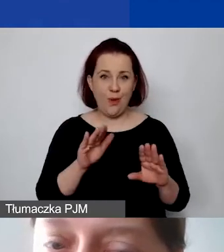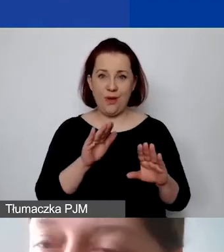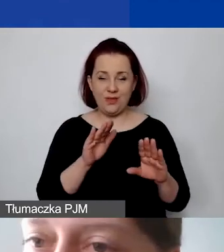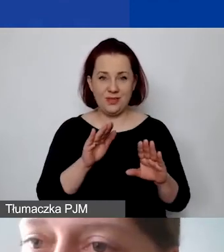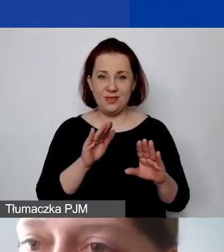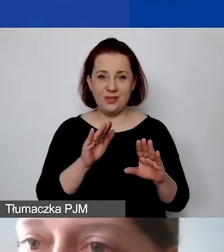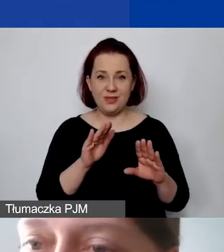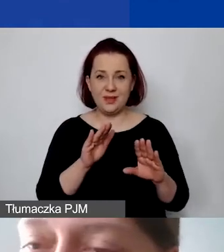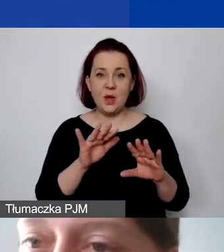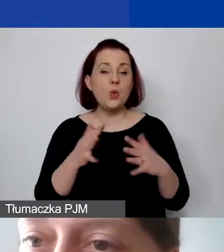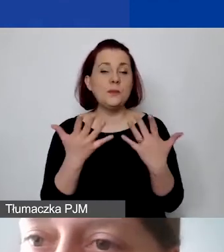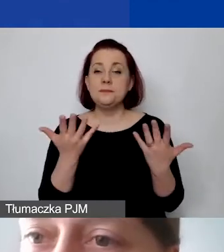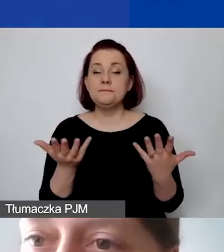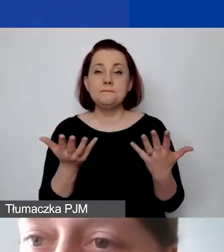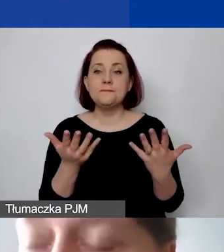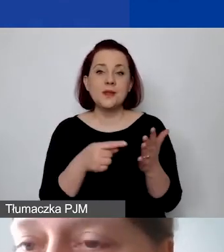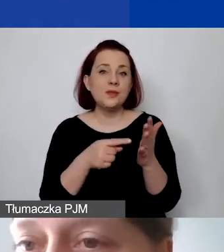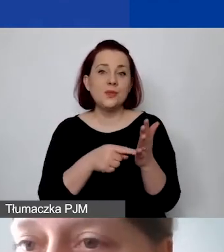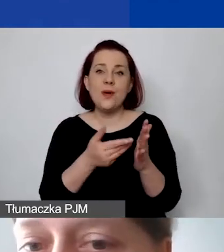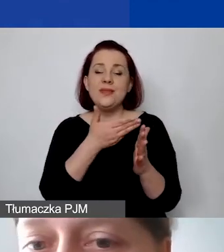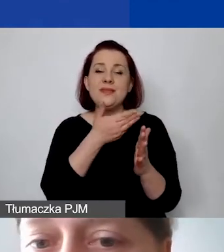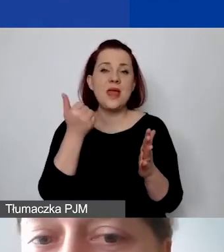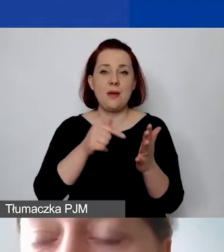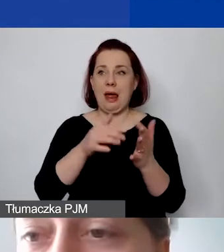Tu po prostu nie mamy kalkulacji. To jest błąd.